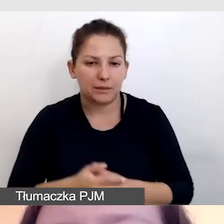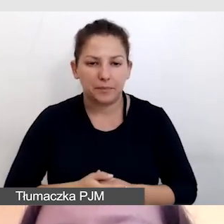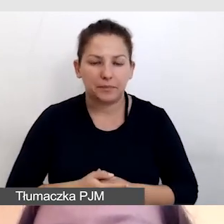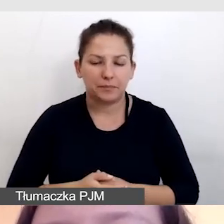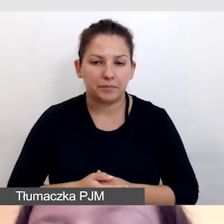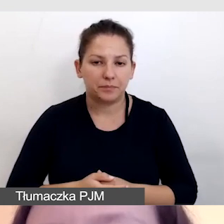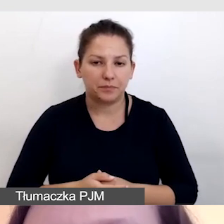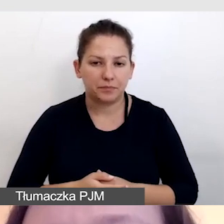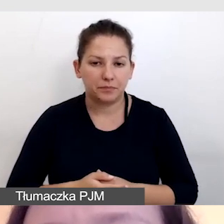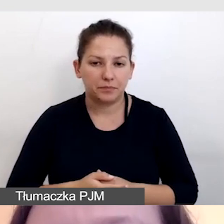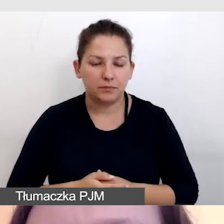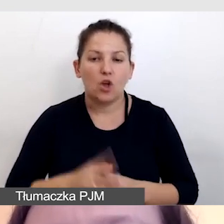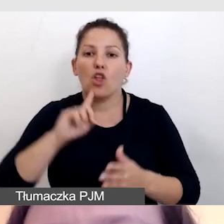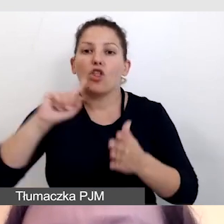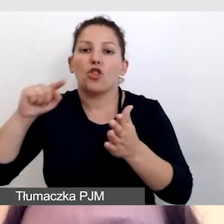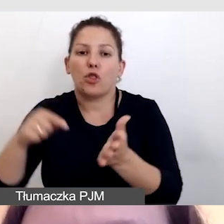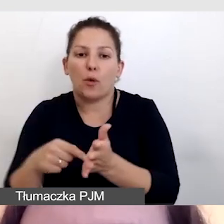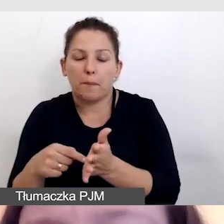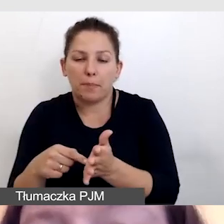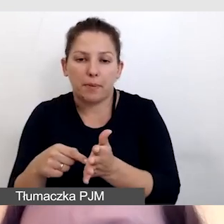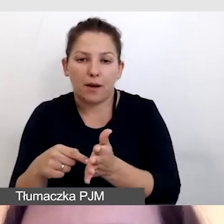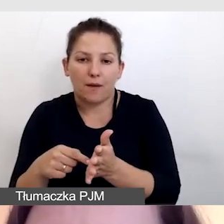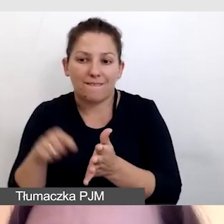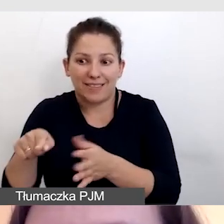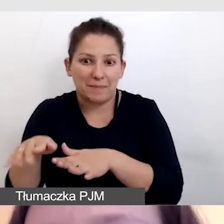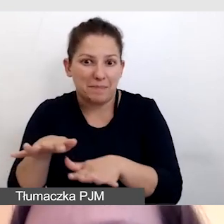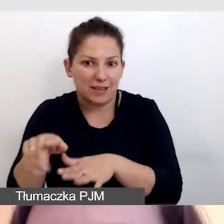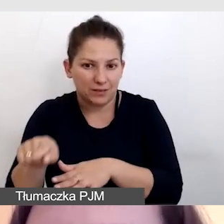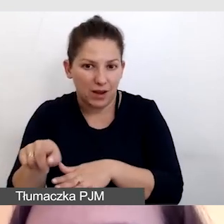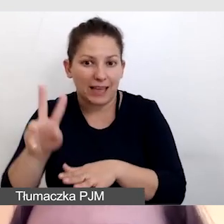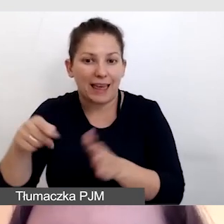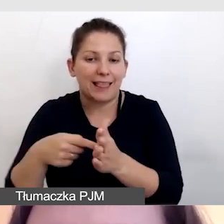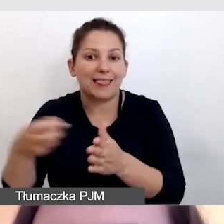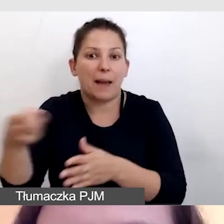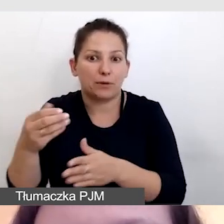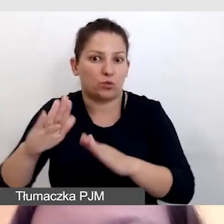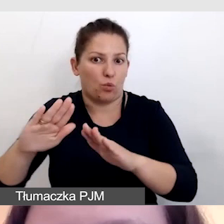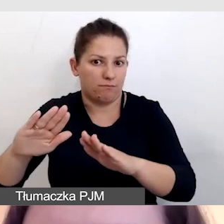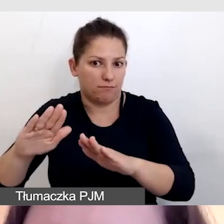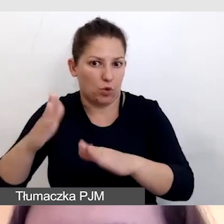Dopiero w tym miejscu, kiedy napisy zostaną opóźnione,